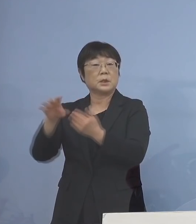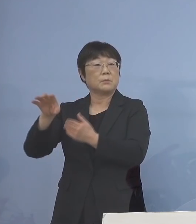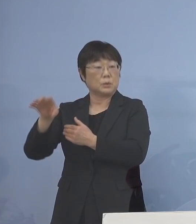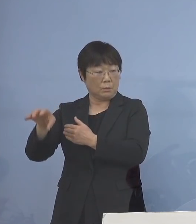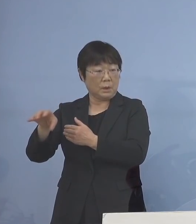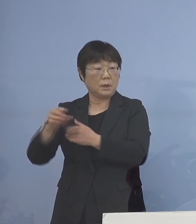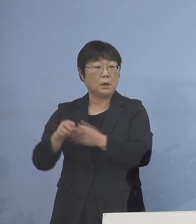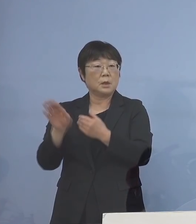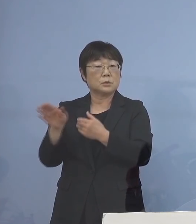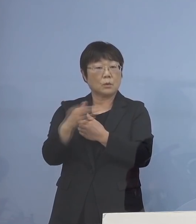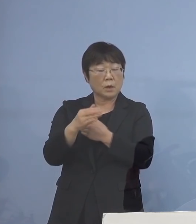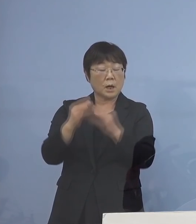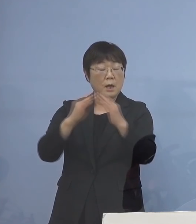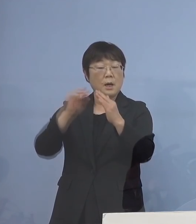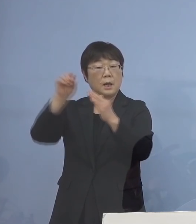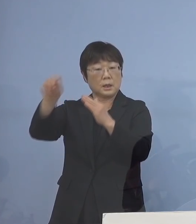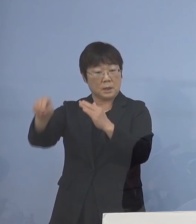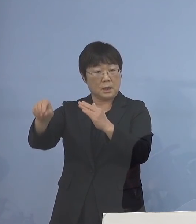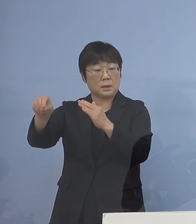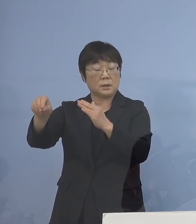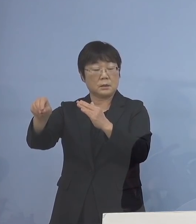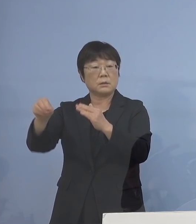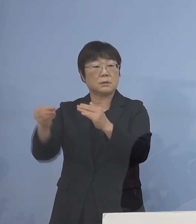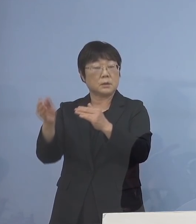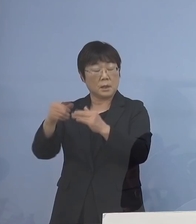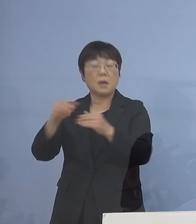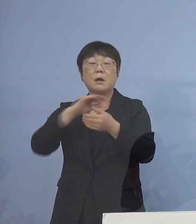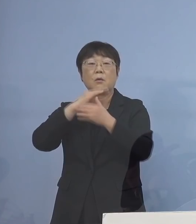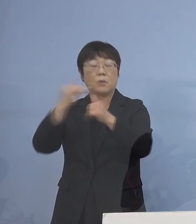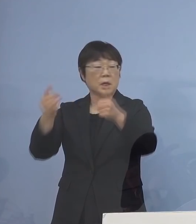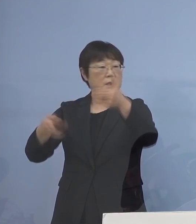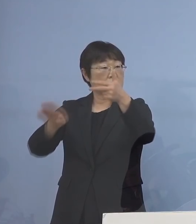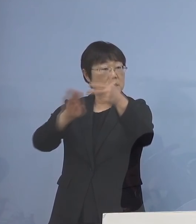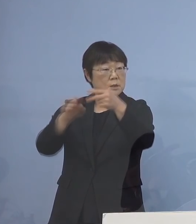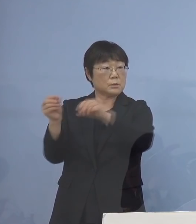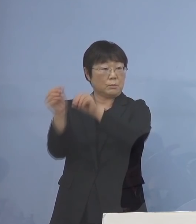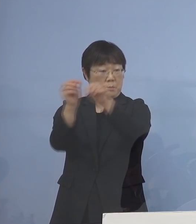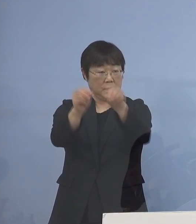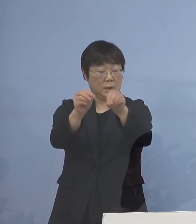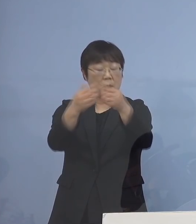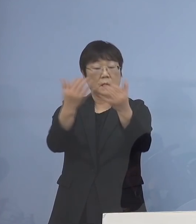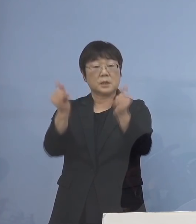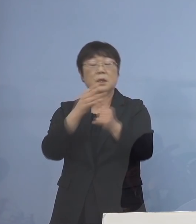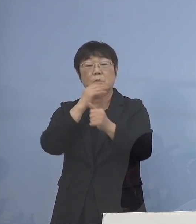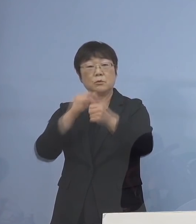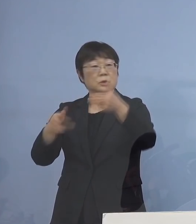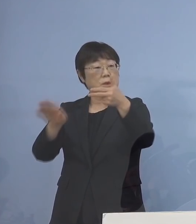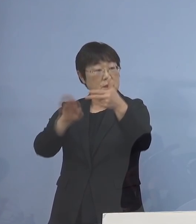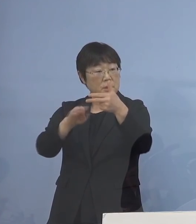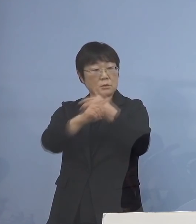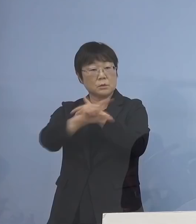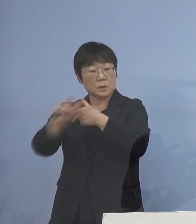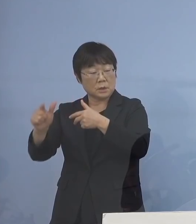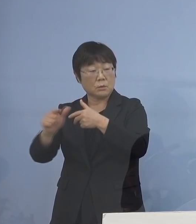そこから家庭内感染などを経て 高齢者施設 あるいは社会福祉施設、 また病院